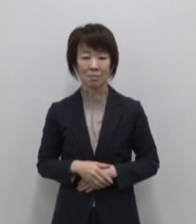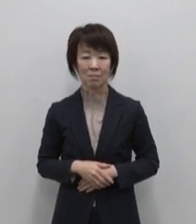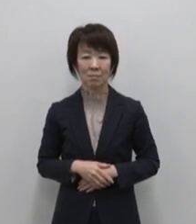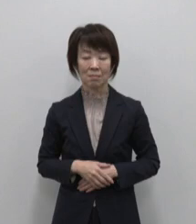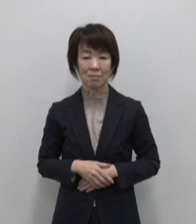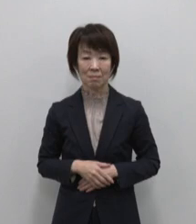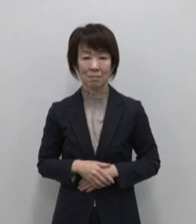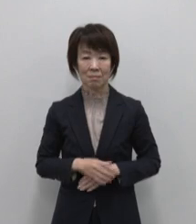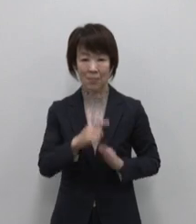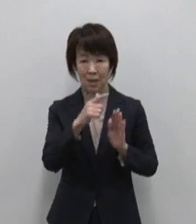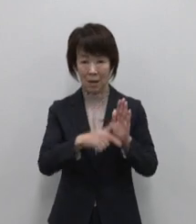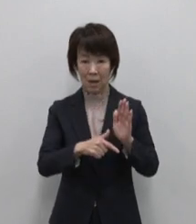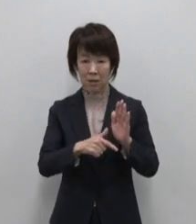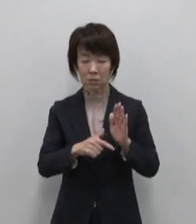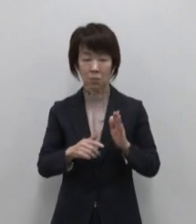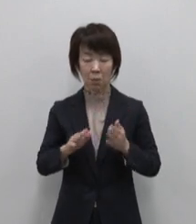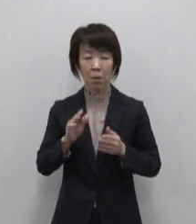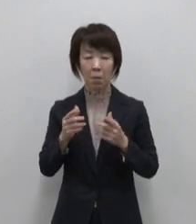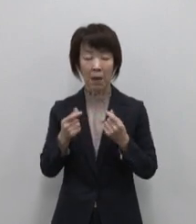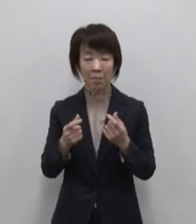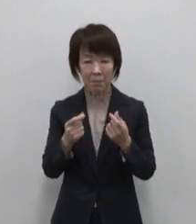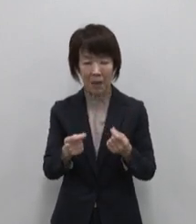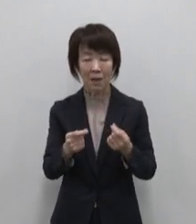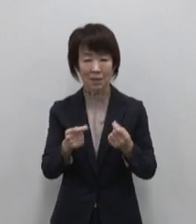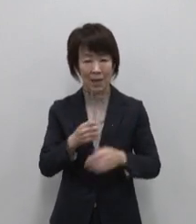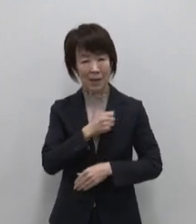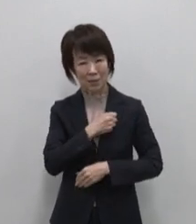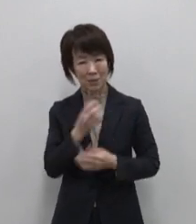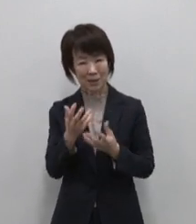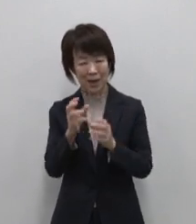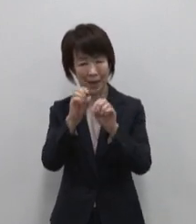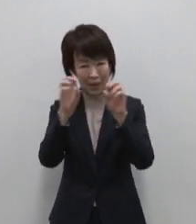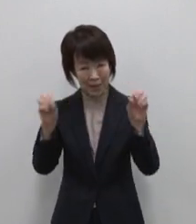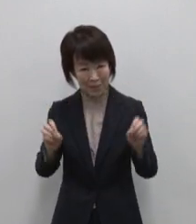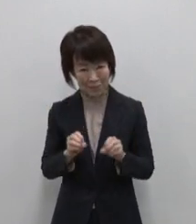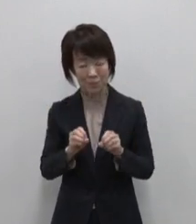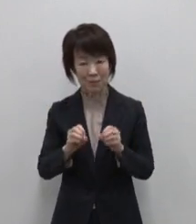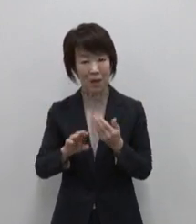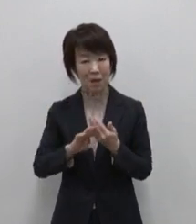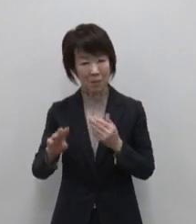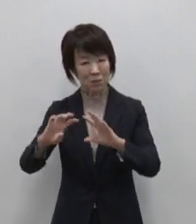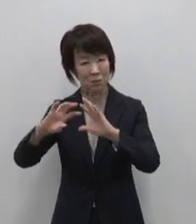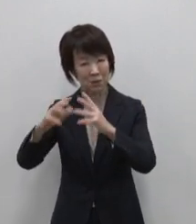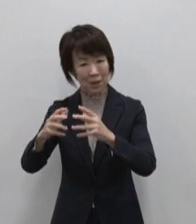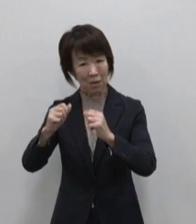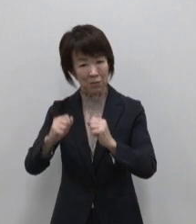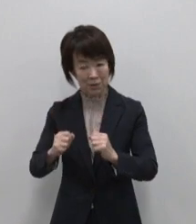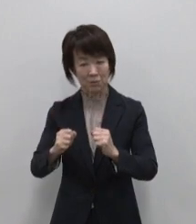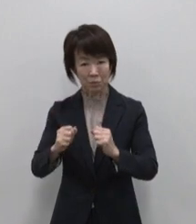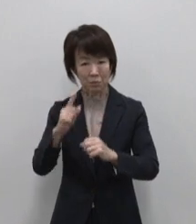ありのままにいのちが輝く 別世界を生きる島 父島